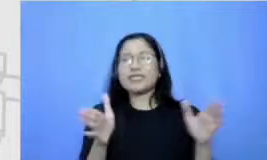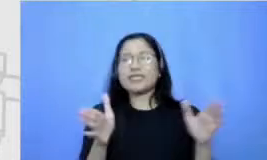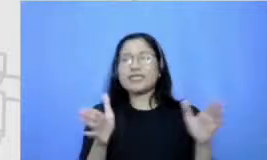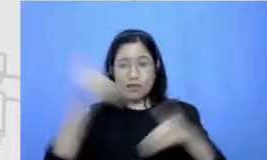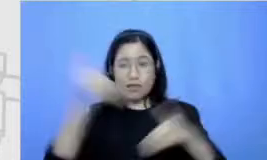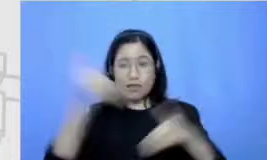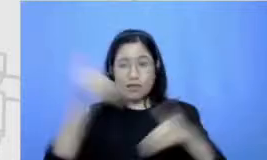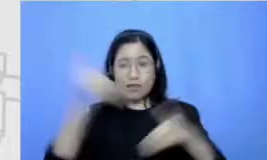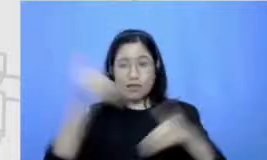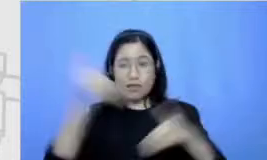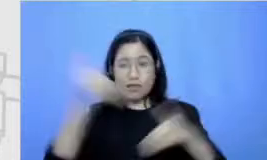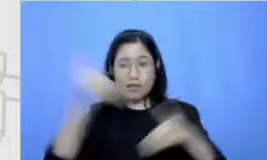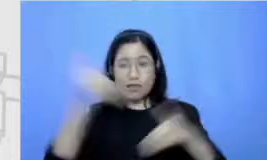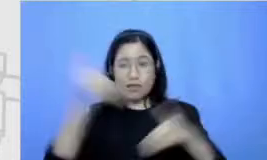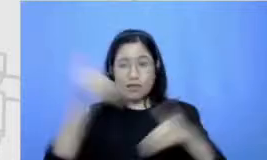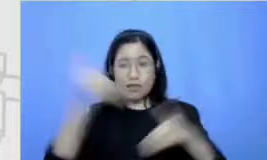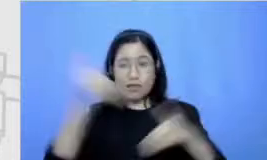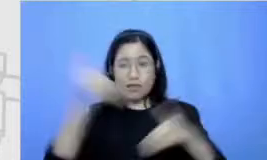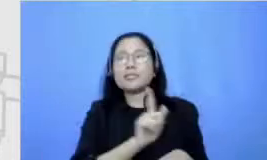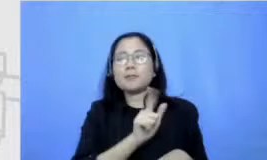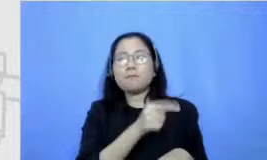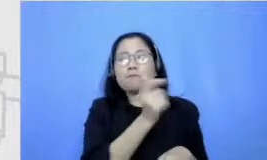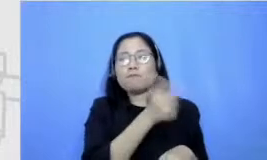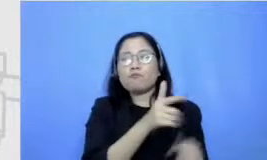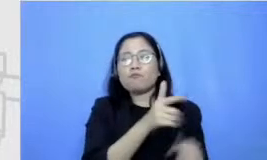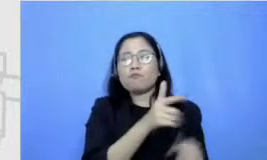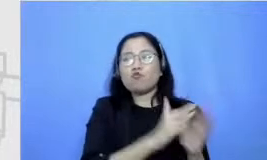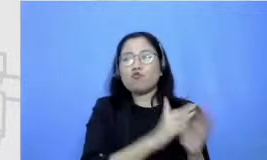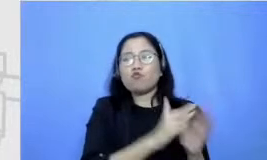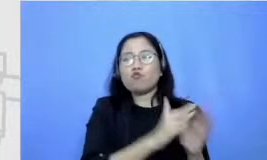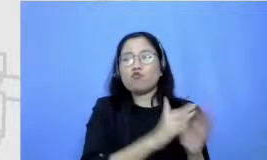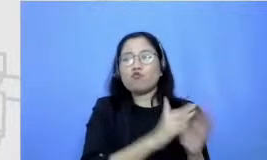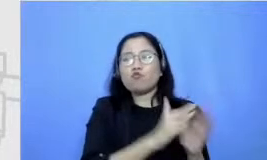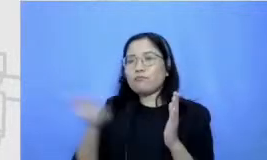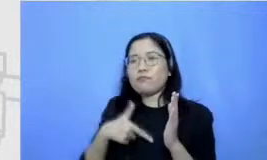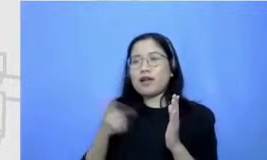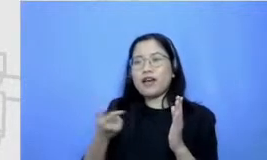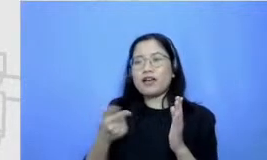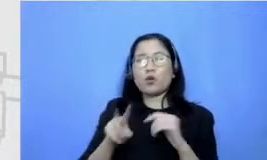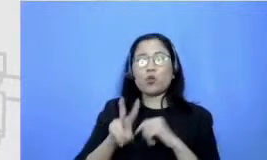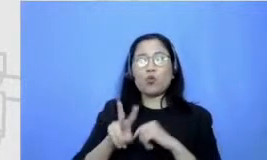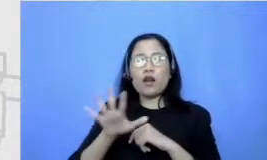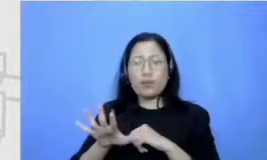bayar gitu uang administrasi 25 rupiah waktu itu dikumpulin kita beli buku lagi jadi